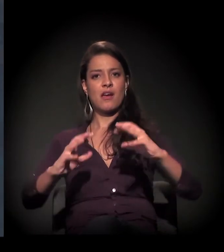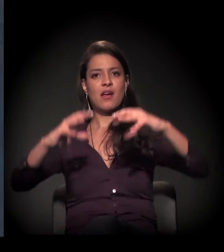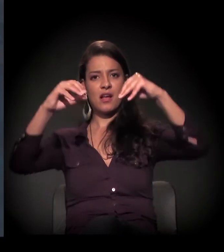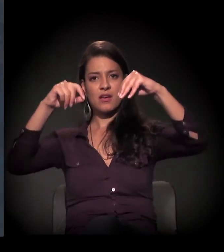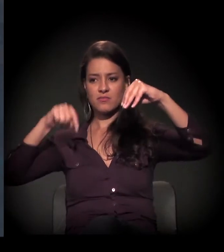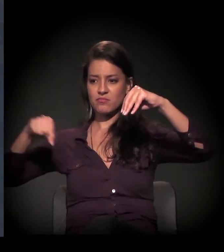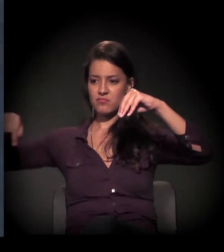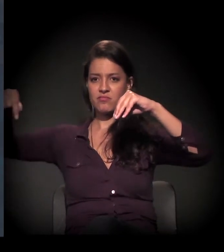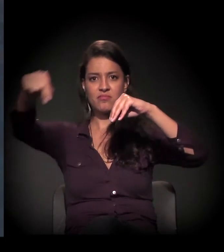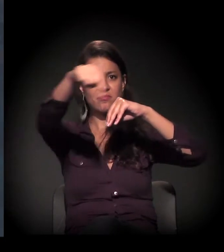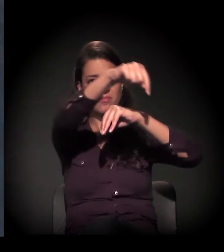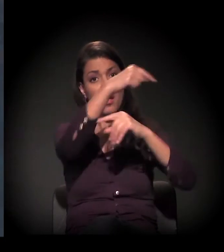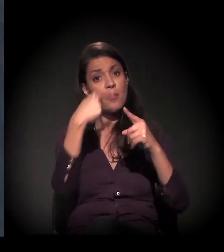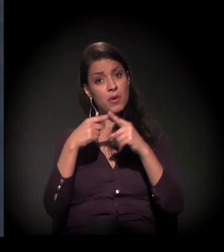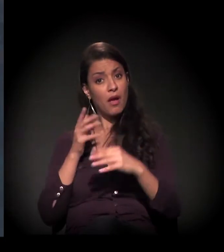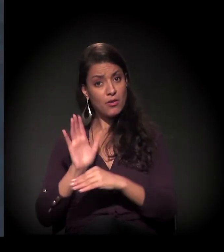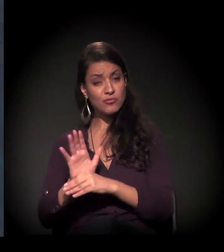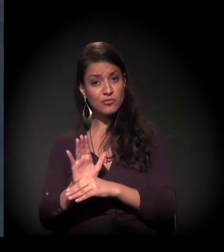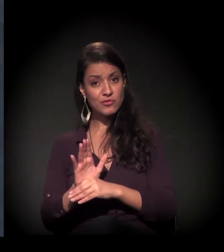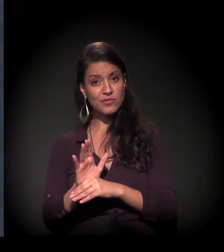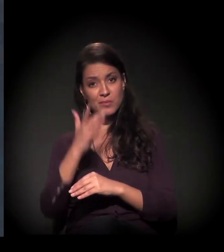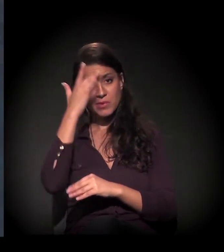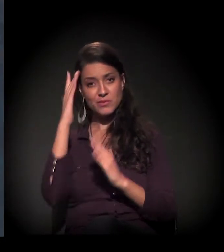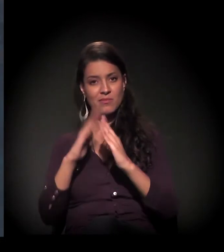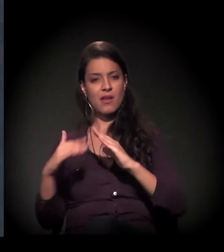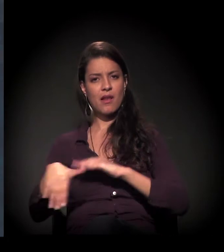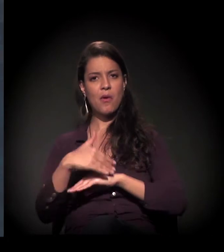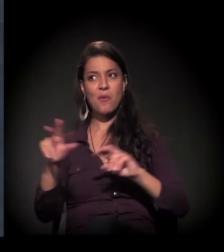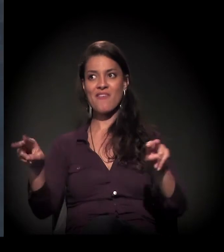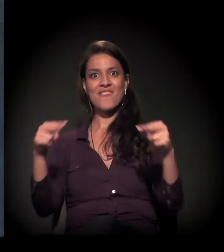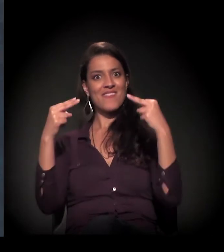porque trabalhamos moradores de rua.